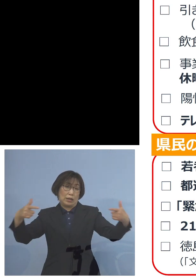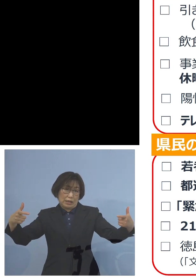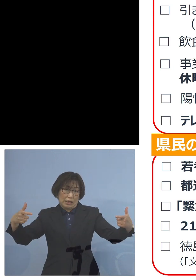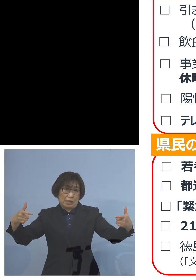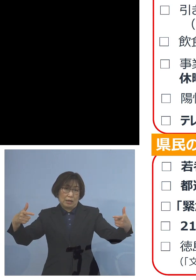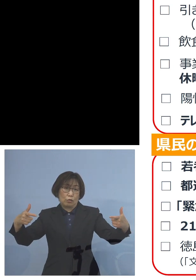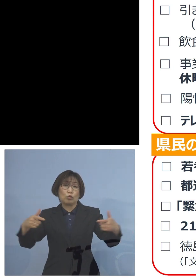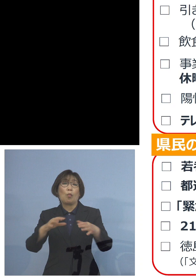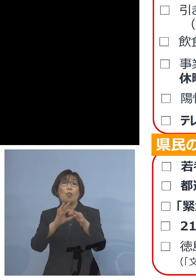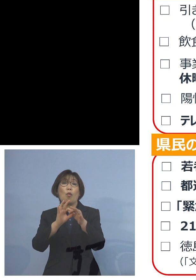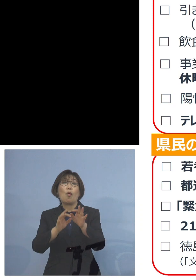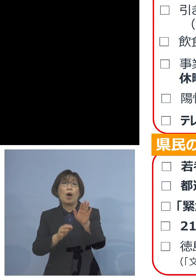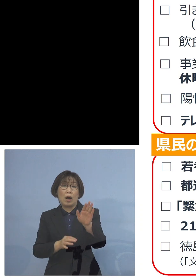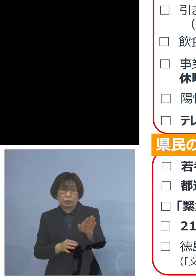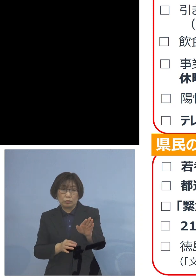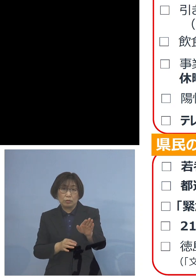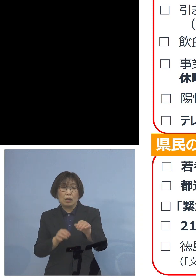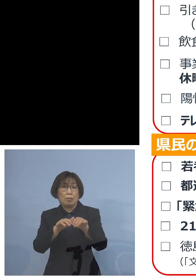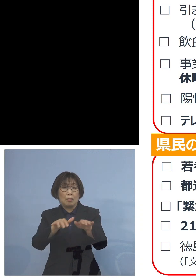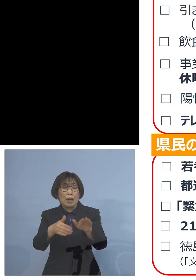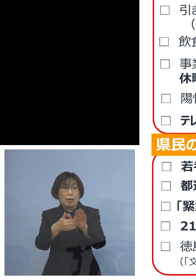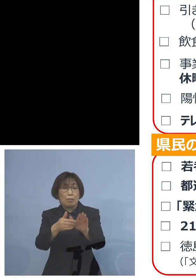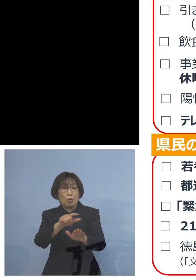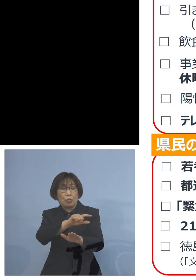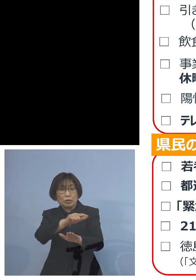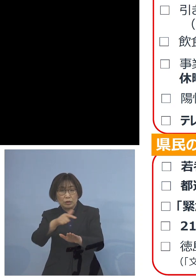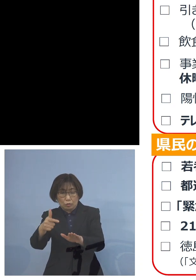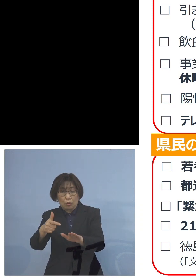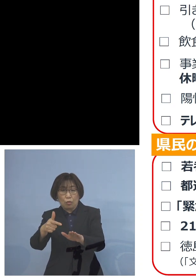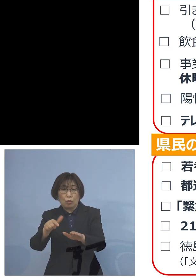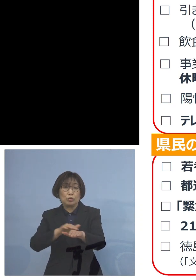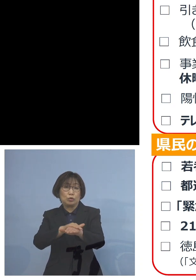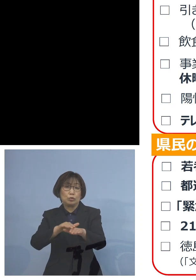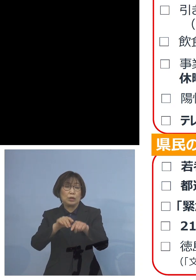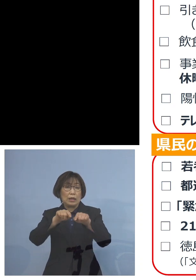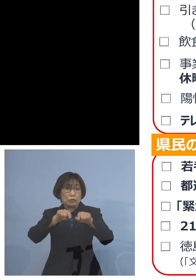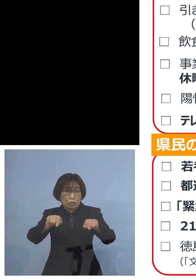「まん延防止等重点措置」のエリア これも広がったところであります